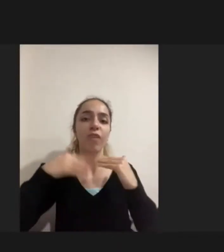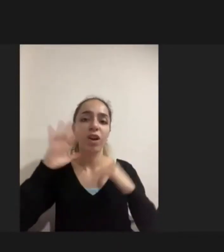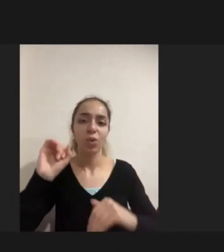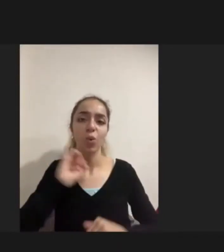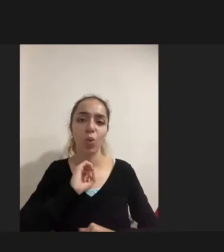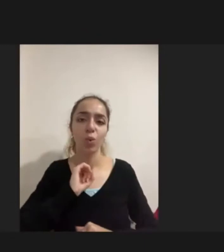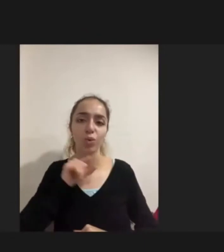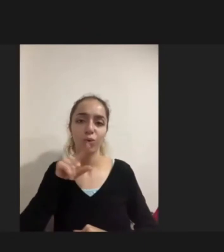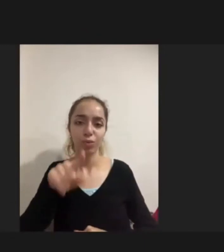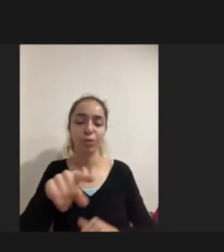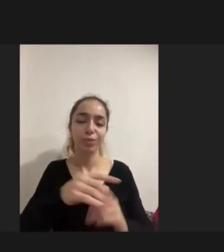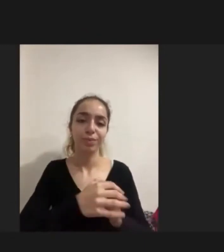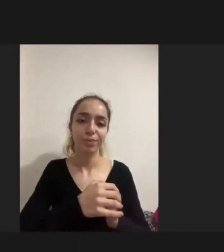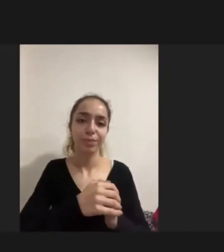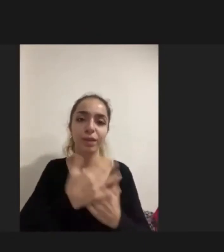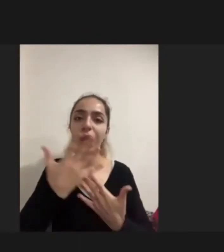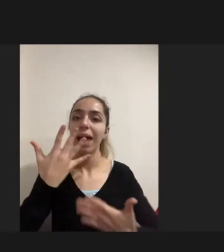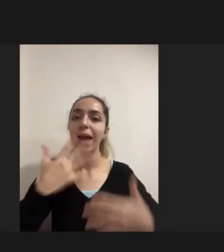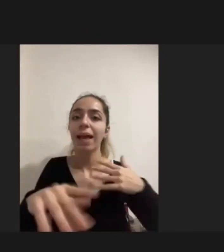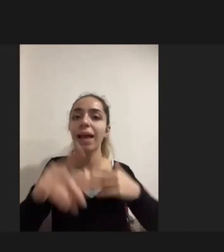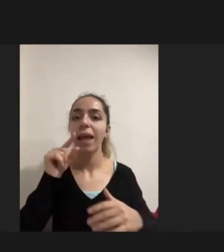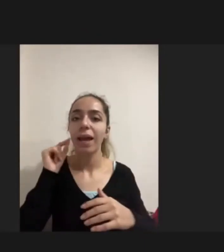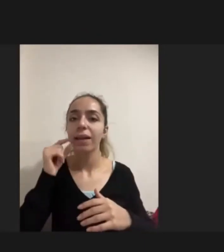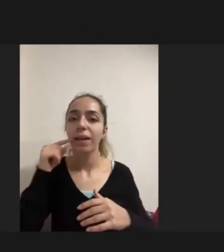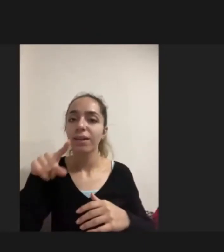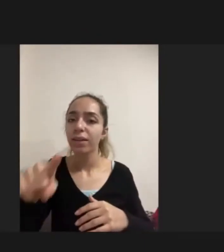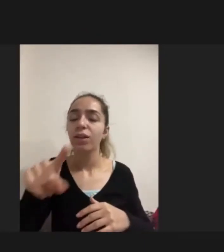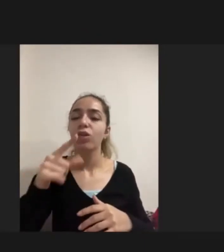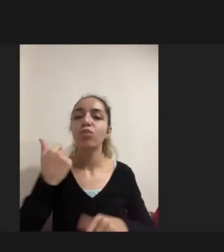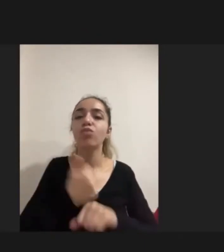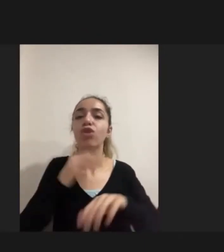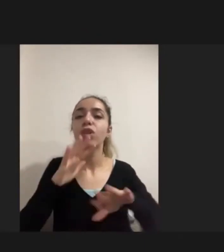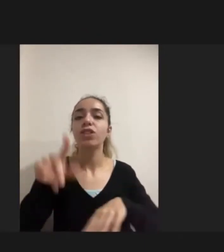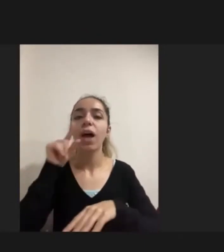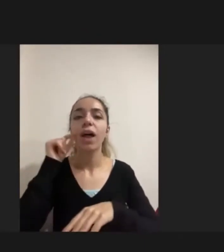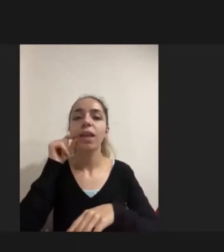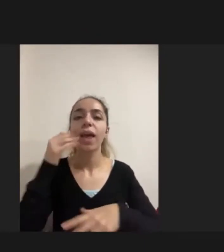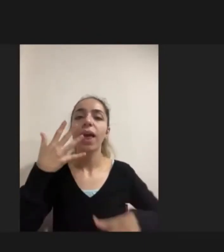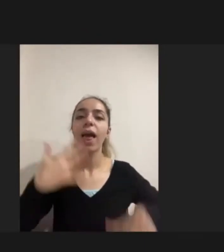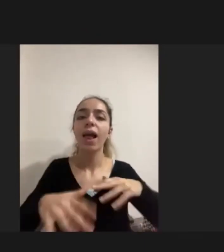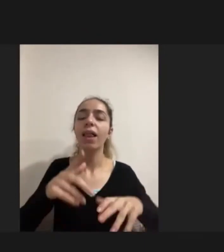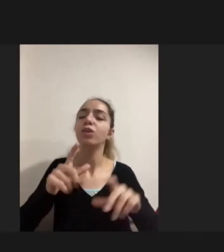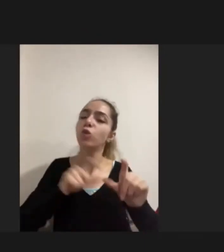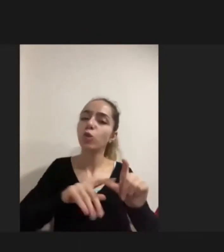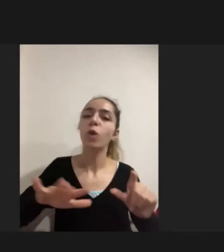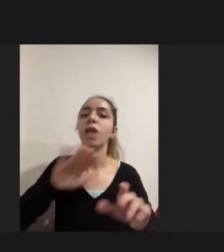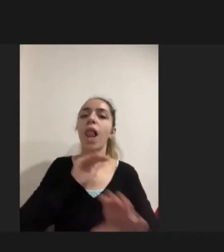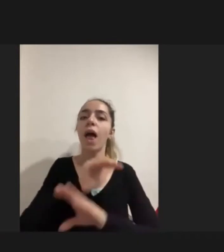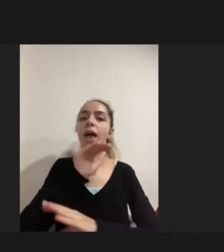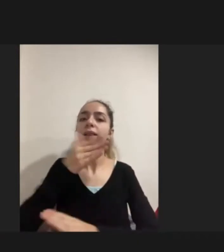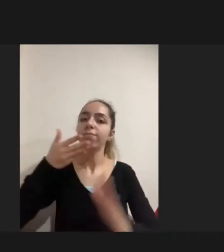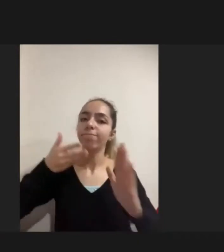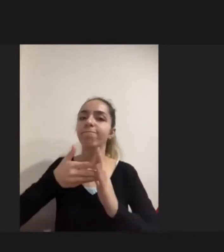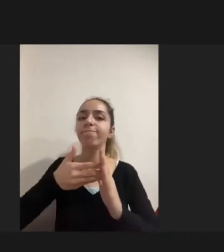Engelli erkekler Mülteci engelli erkekler Bir şekilde Sosyal yaşama dahil olmanın yollarını kanallarını bulurken